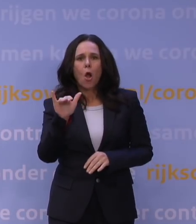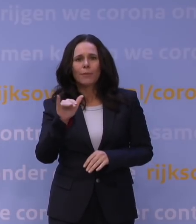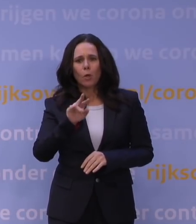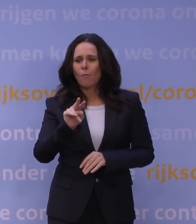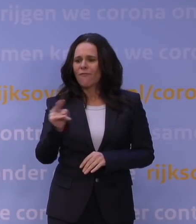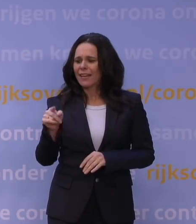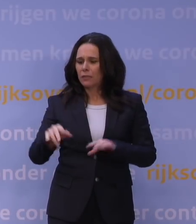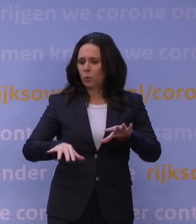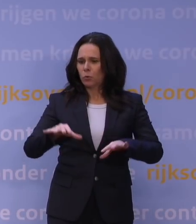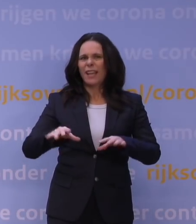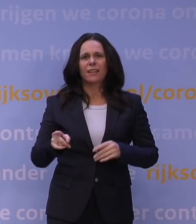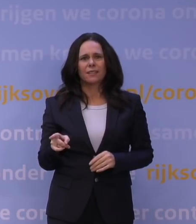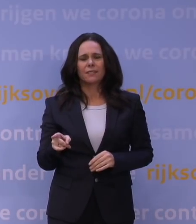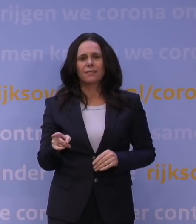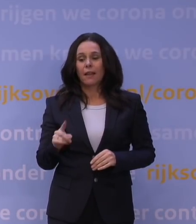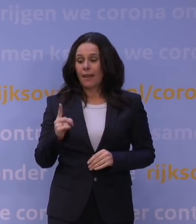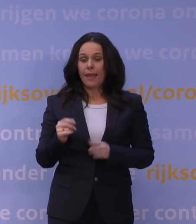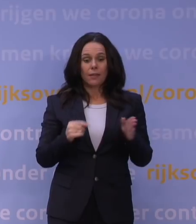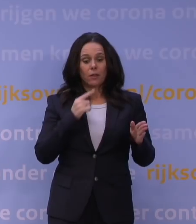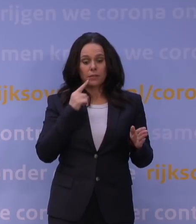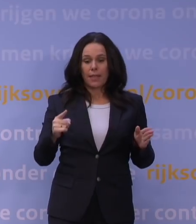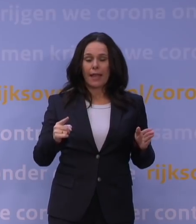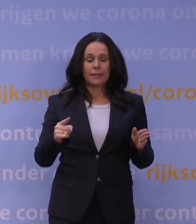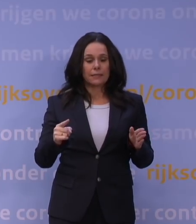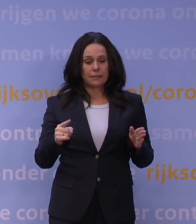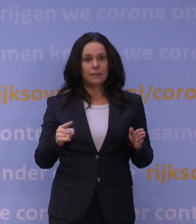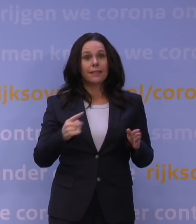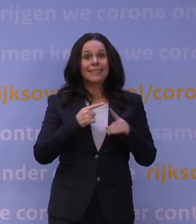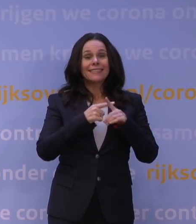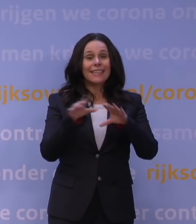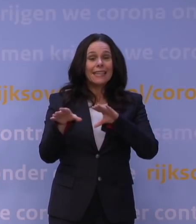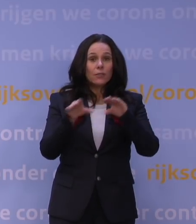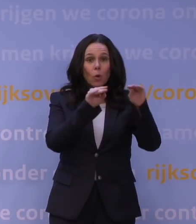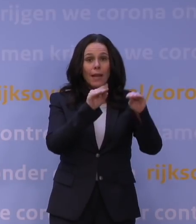Aan de ene kant zegt u: Het kan tot een hoge piek in ziekenhuisopnames en in ic-opnames leiden,